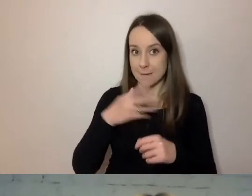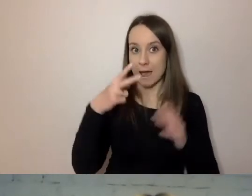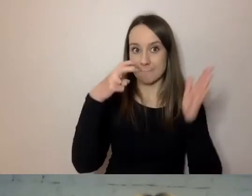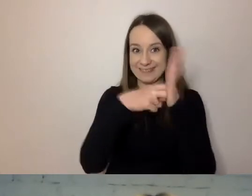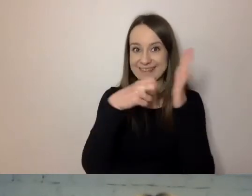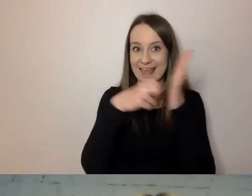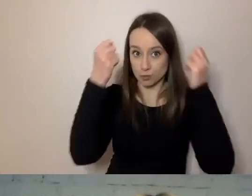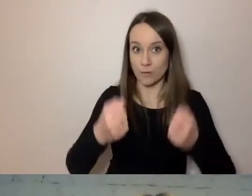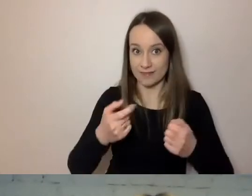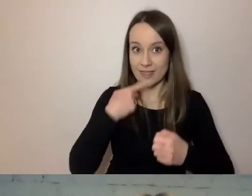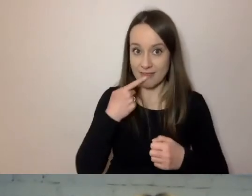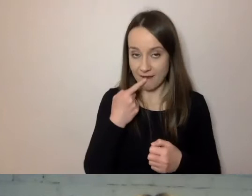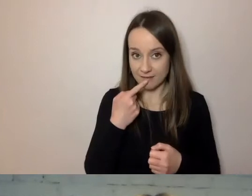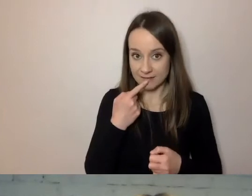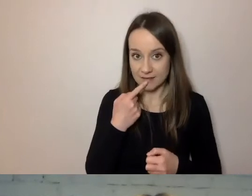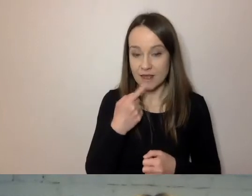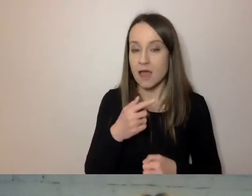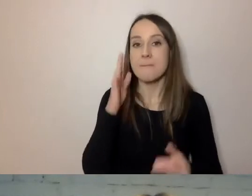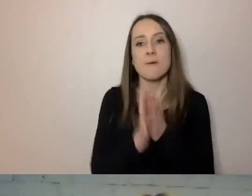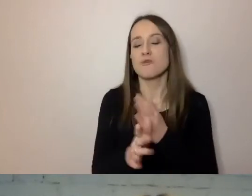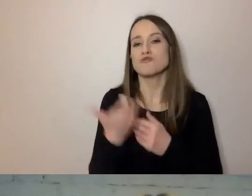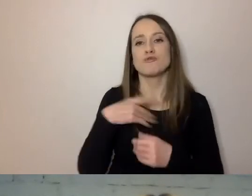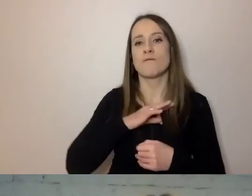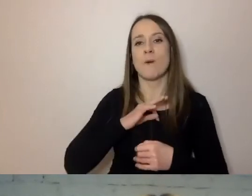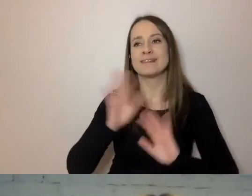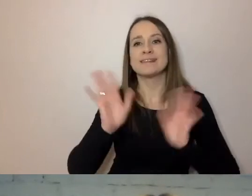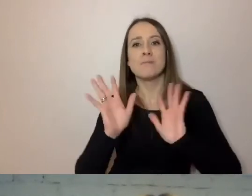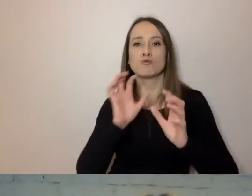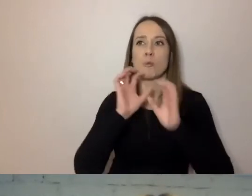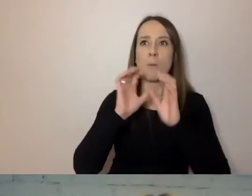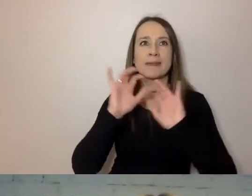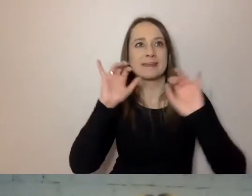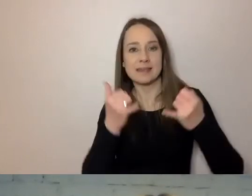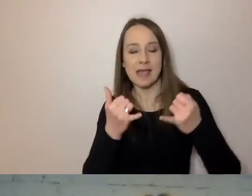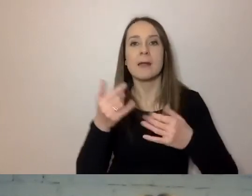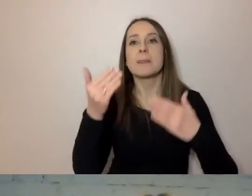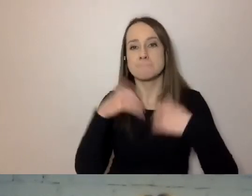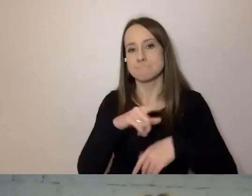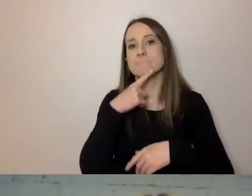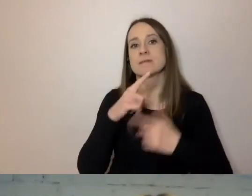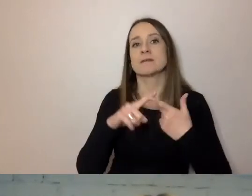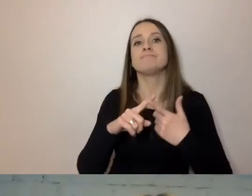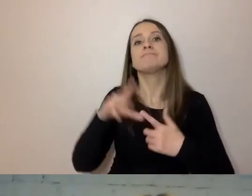Przejrzeć swój sposób komunikacji. Postawiliśmy na wykształcenie konsultantów i trenerów.